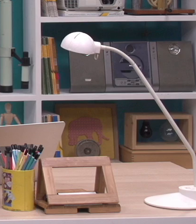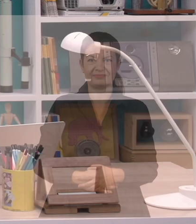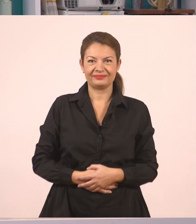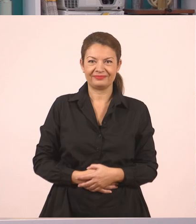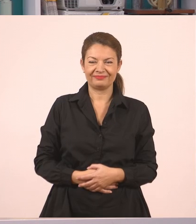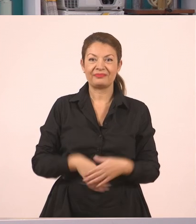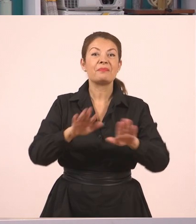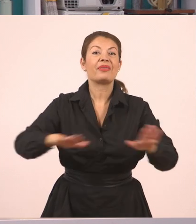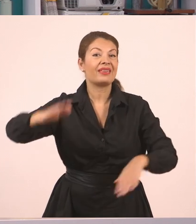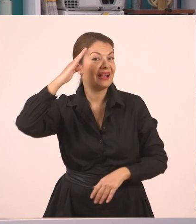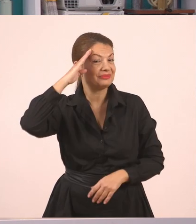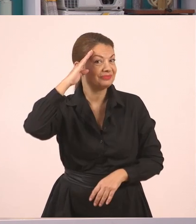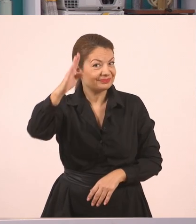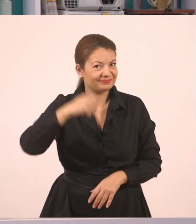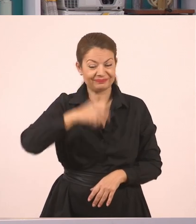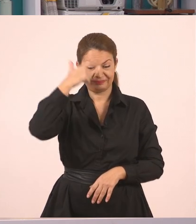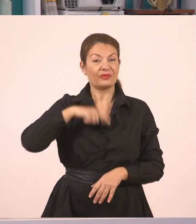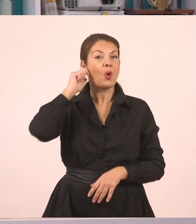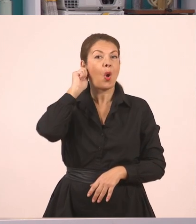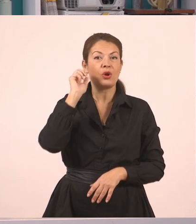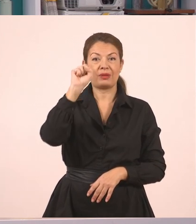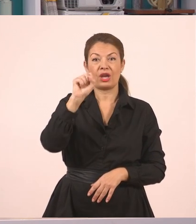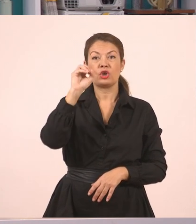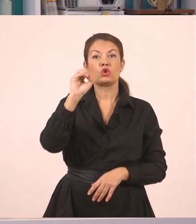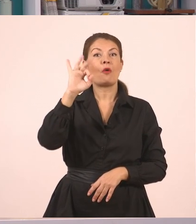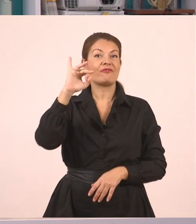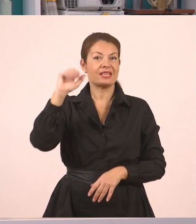Παιδιά, γεια σας! Με λένε Πανταζή Σοφία και είμαι δασκάλα σε Δημοτικό σχολείο.